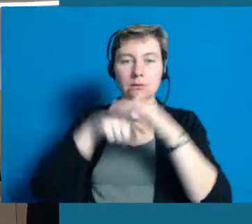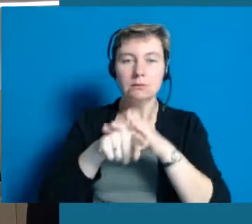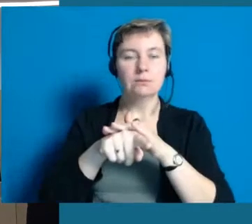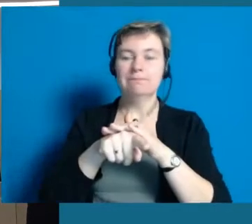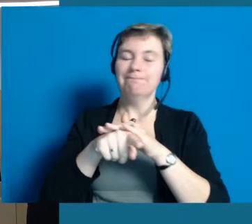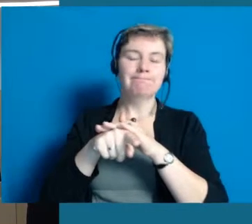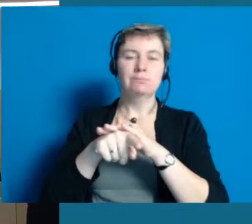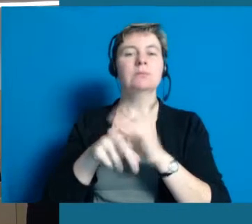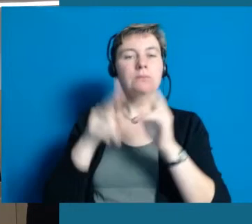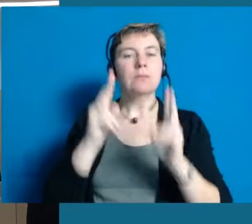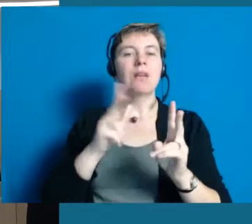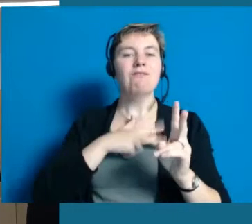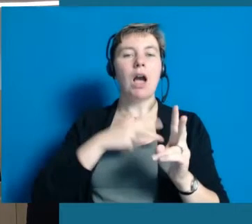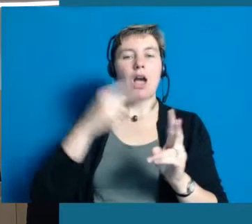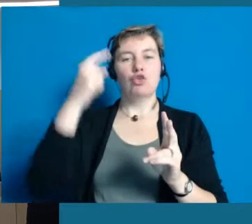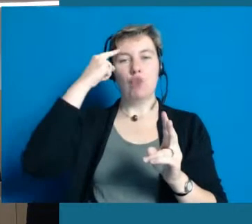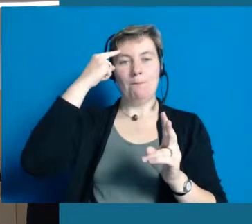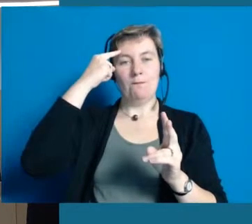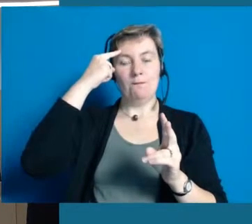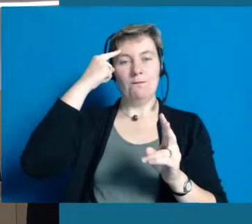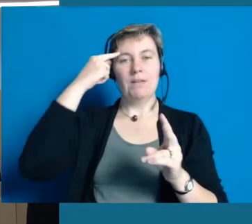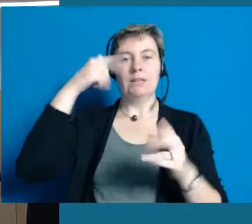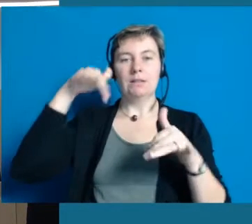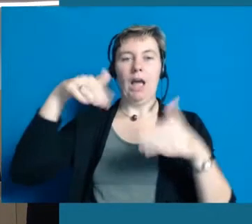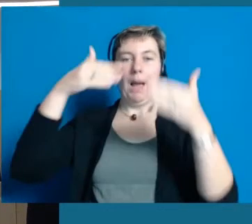sondern sehr viele Barrieren sind tatsächlich auch in den Köpfen der Menschen drinnen,